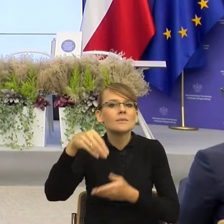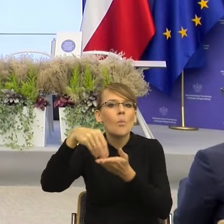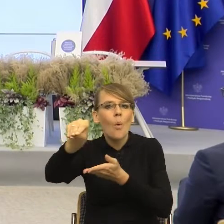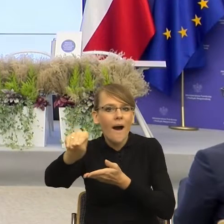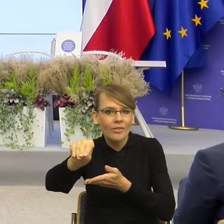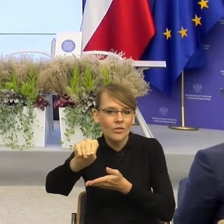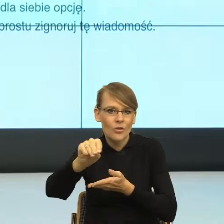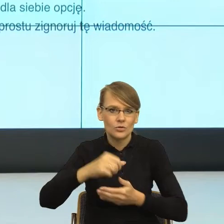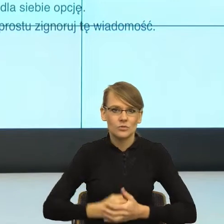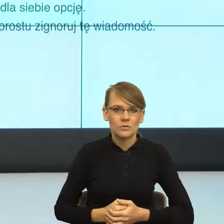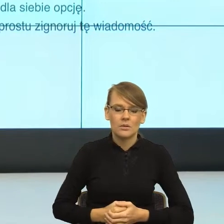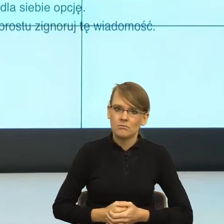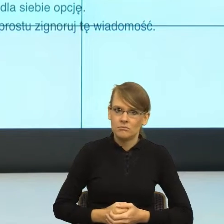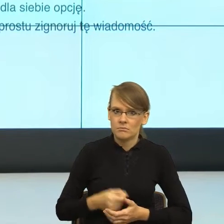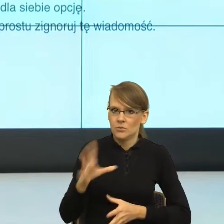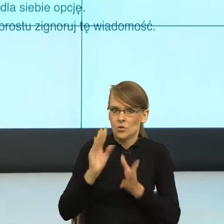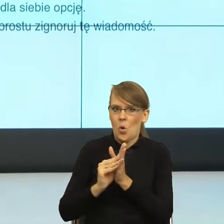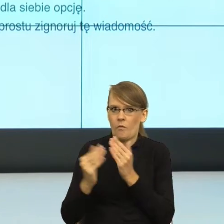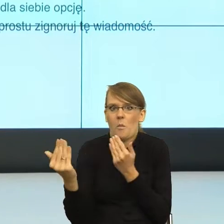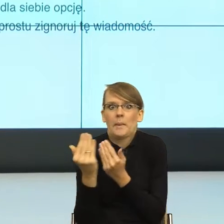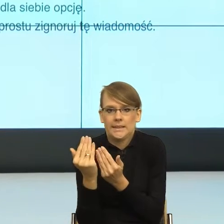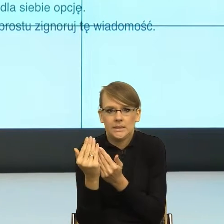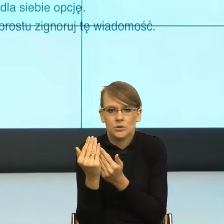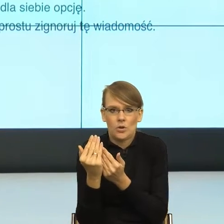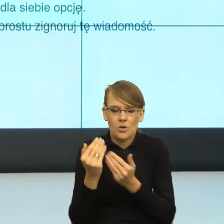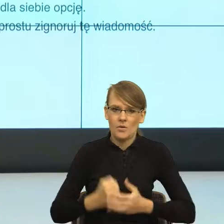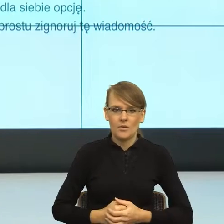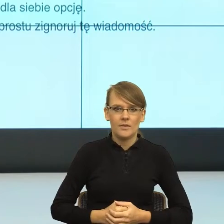zmniejszają ze mną dystans. A tu jest jeszcze jedna ciekawa